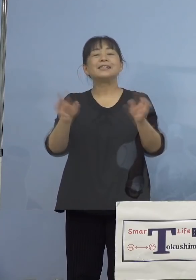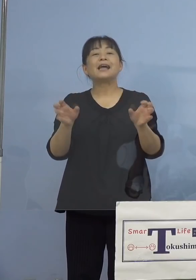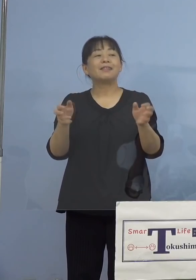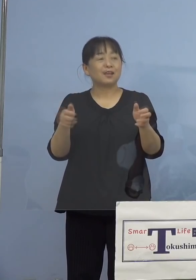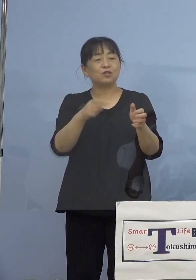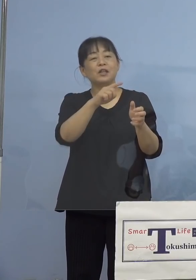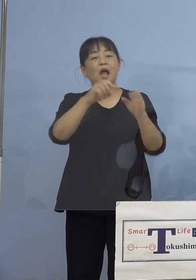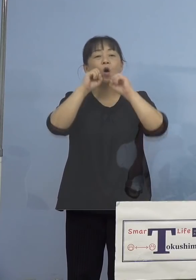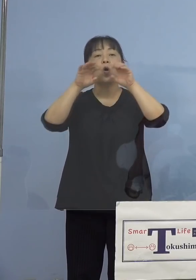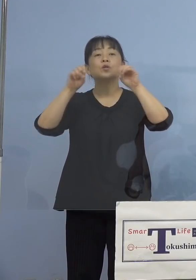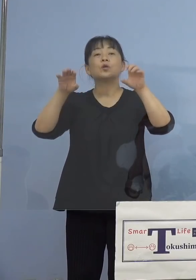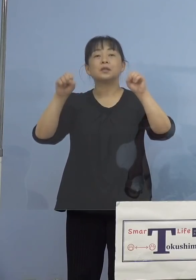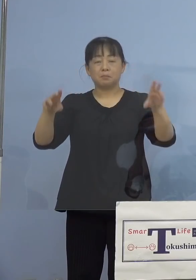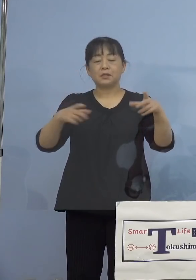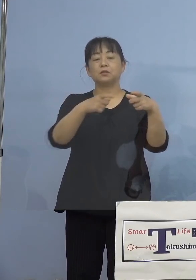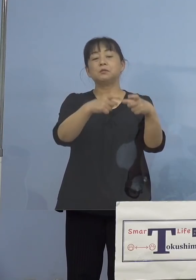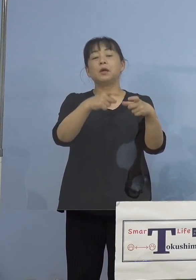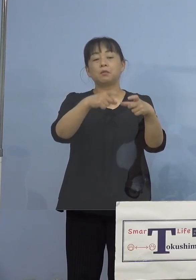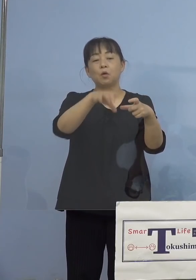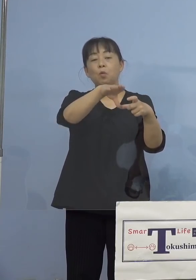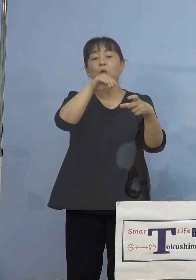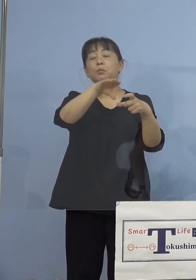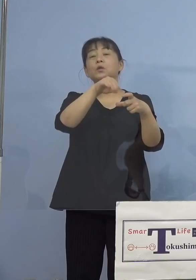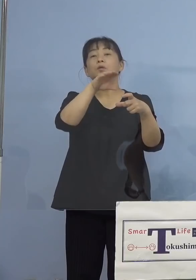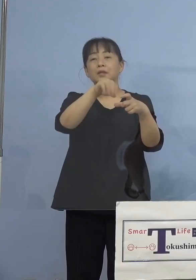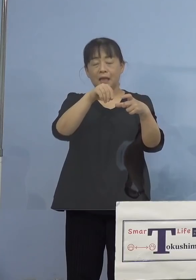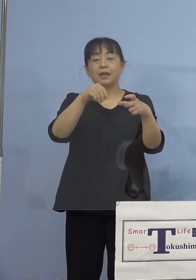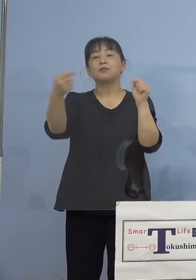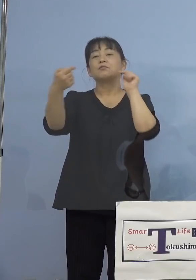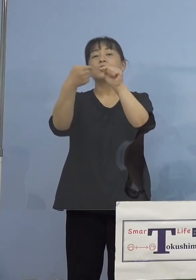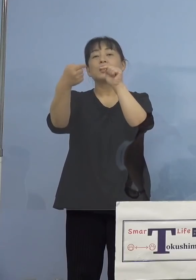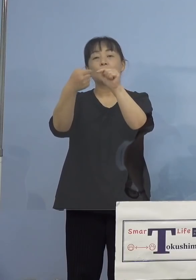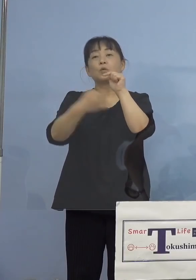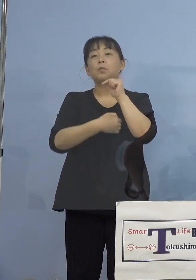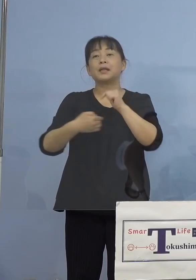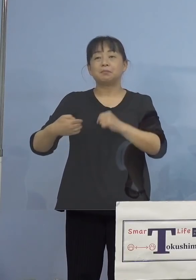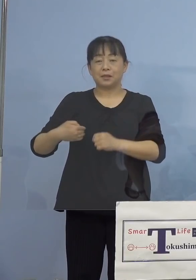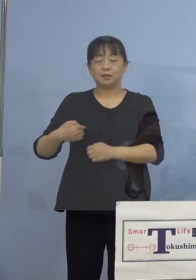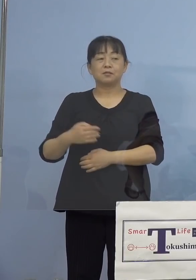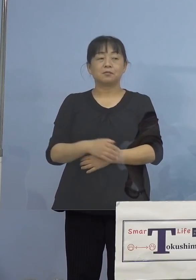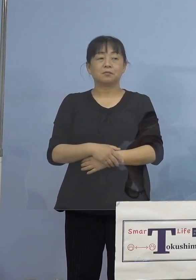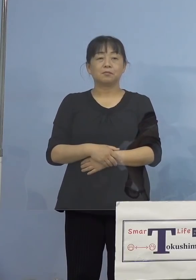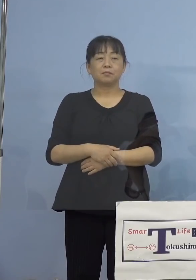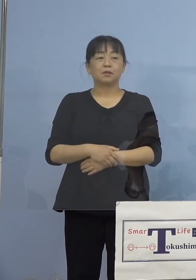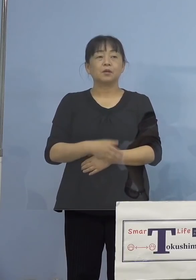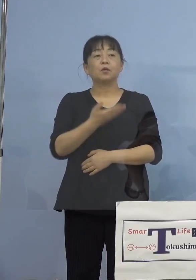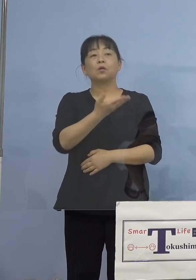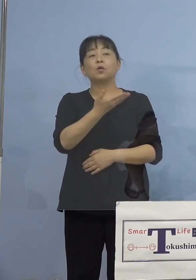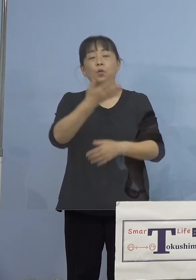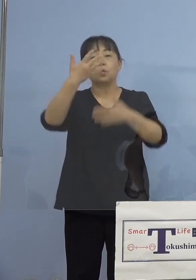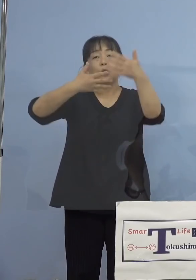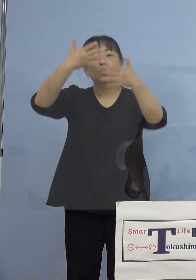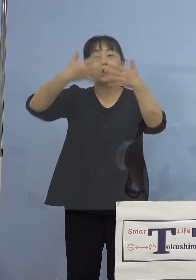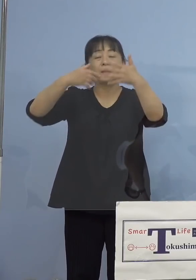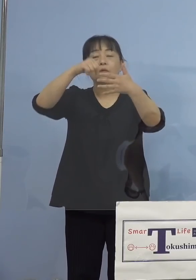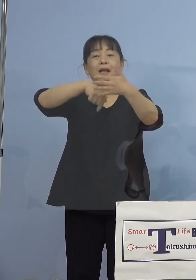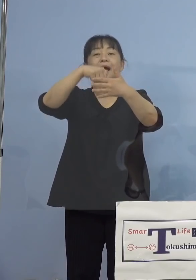二次元コードからアクセスすることができます そしてこの動画の中には生徒さんたちの